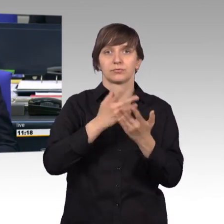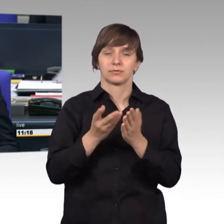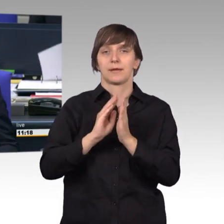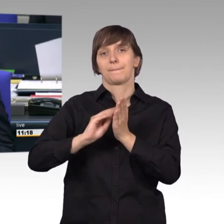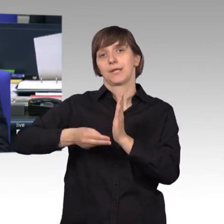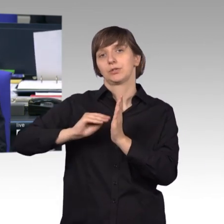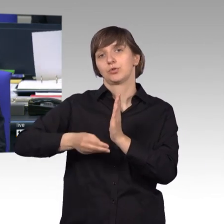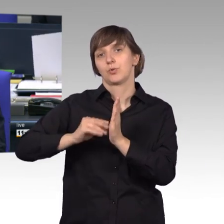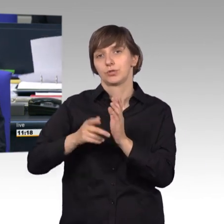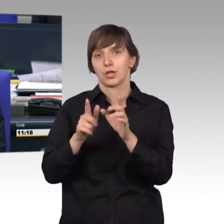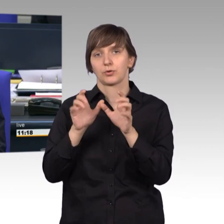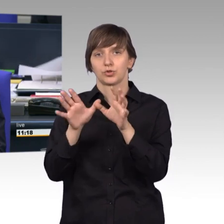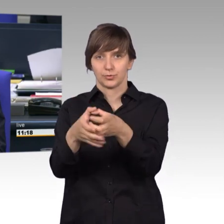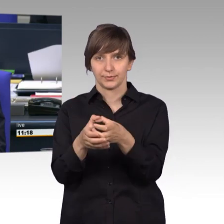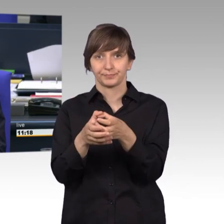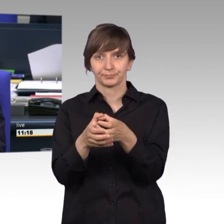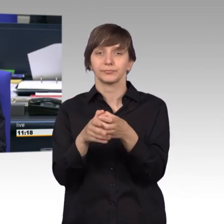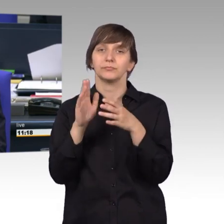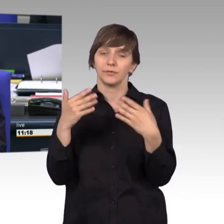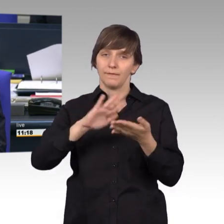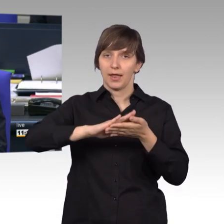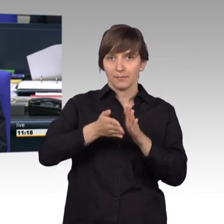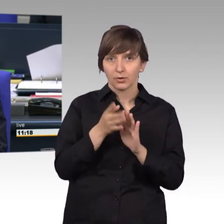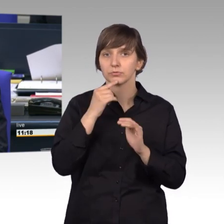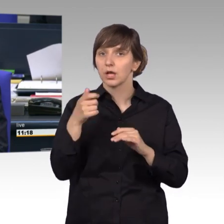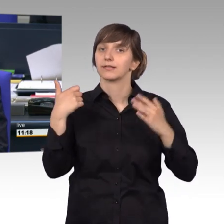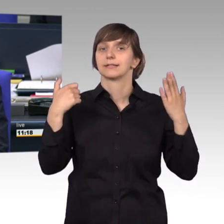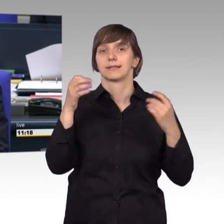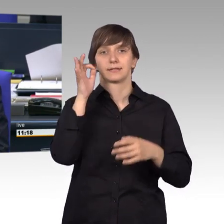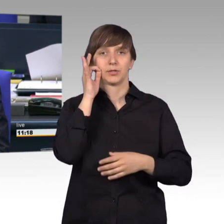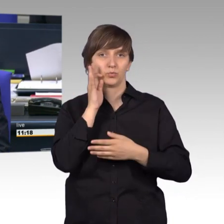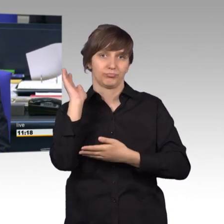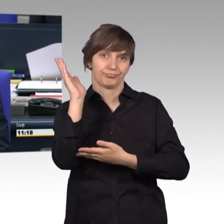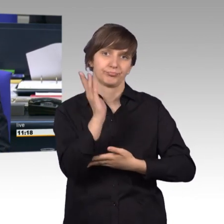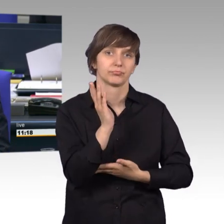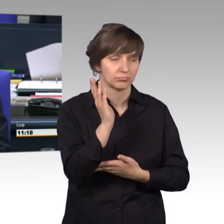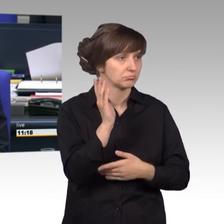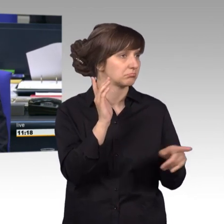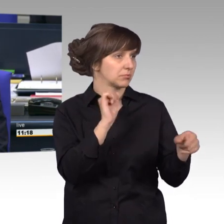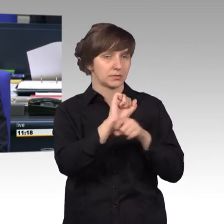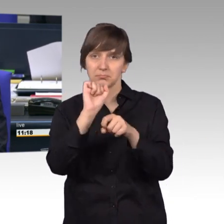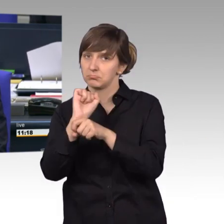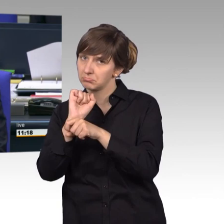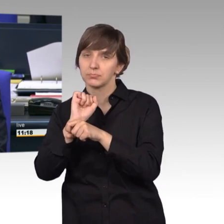Nach einer interfraktionellen Vereinbarung sind für die Aussprache 60 Minuten vorgesehen. Ich höre hierzu keinen Widerspruch, dann ist das so beschlossen.